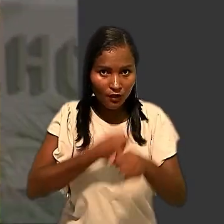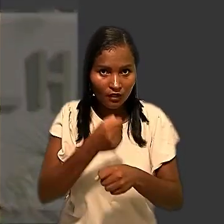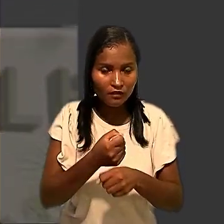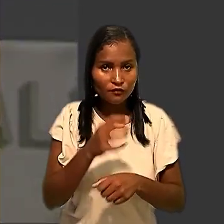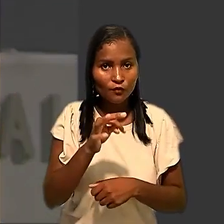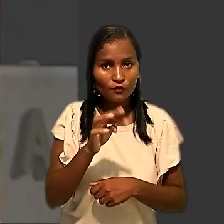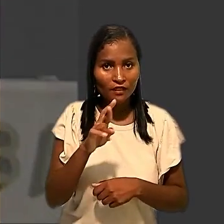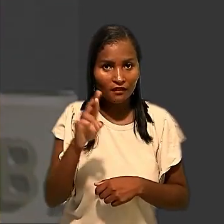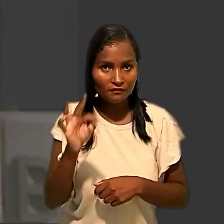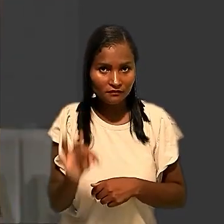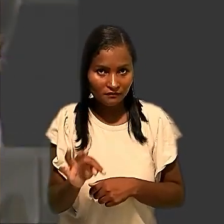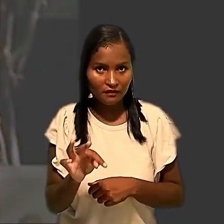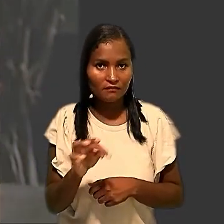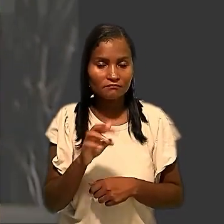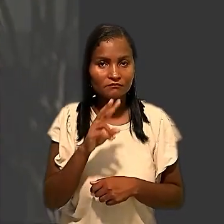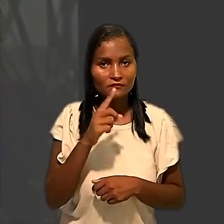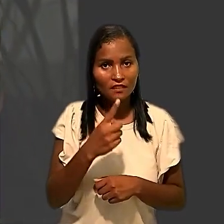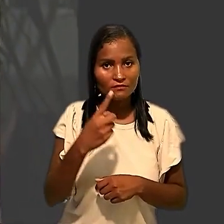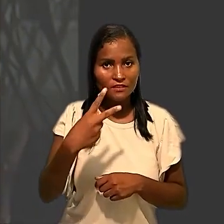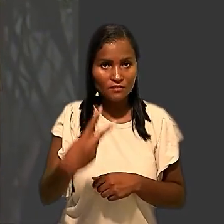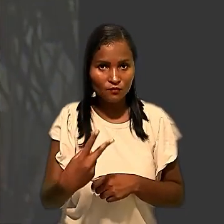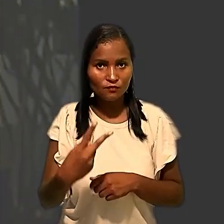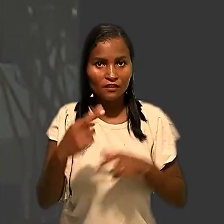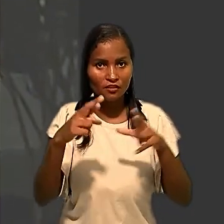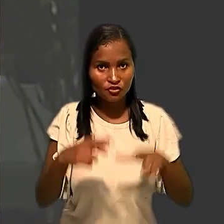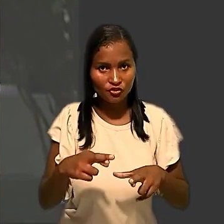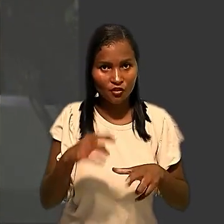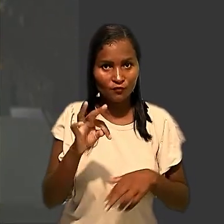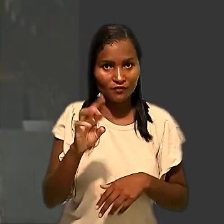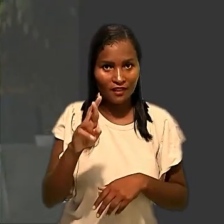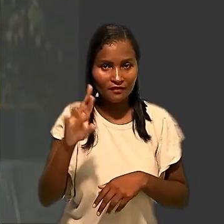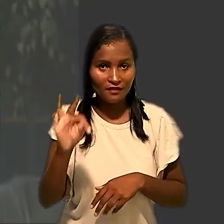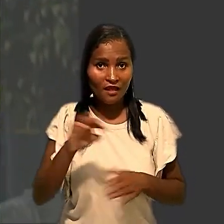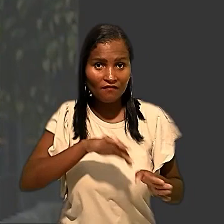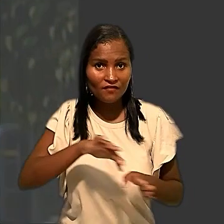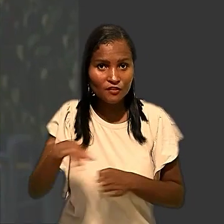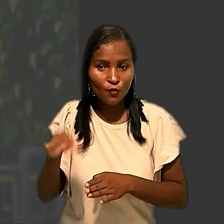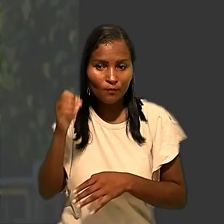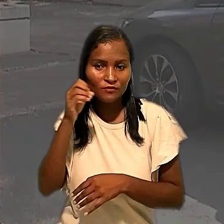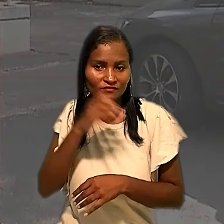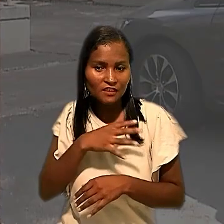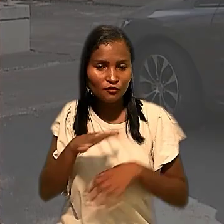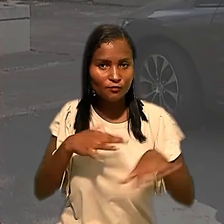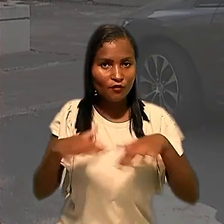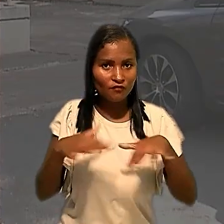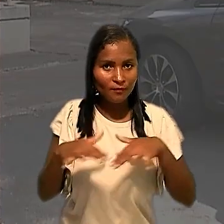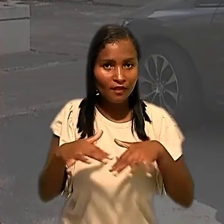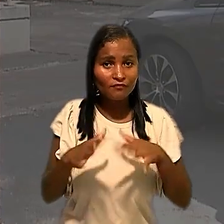Regional do Trabalho da 12ª Região afastou a abusividade do movimento, que reivindicava